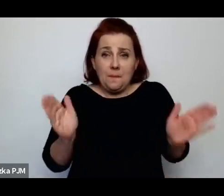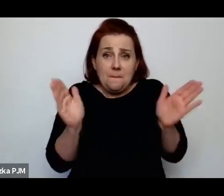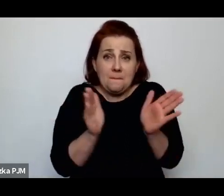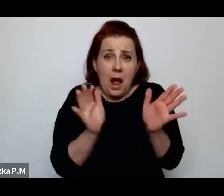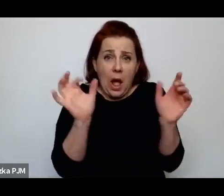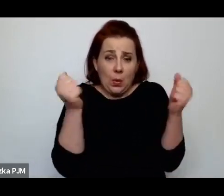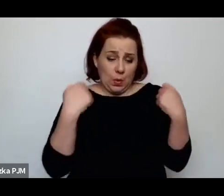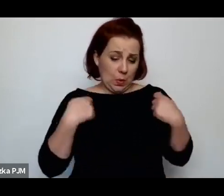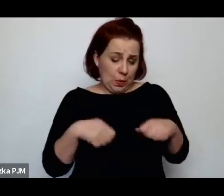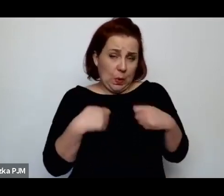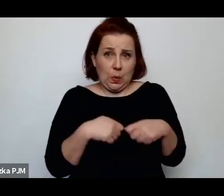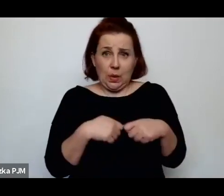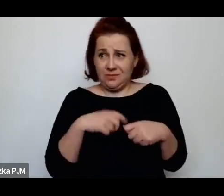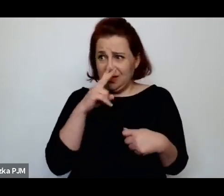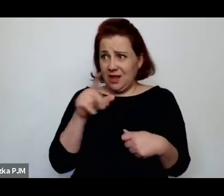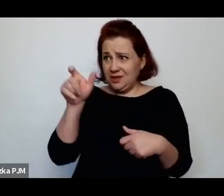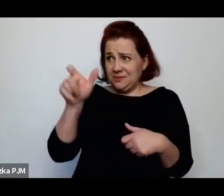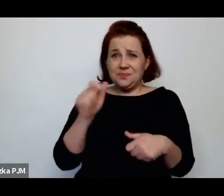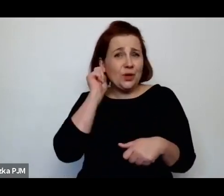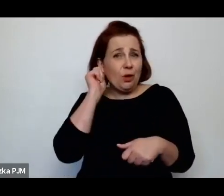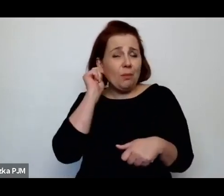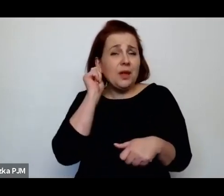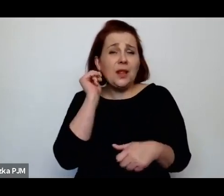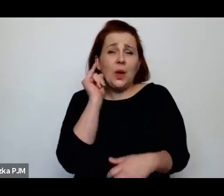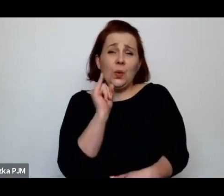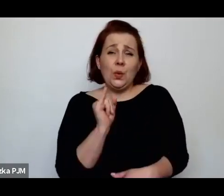to widać, że ta kobieta była drobna – to jest oczywiste.